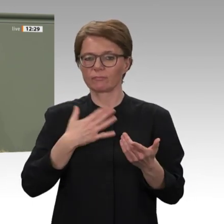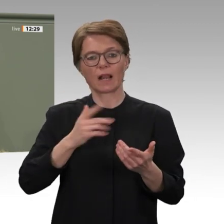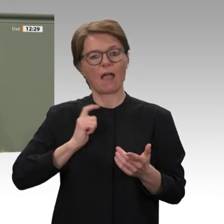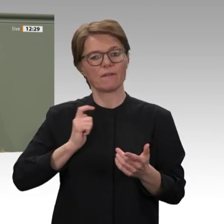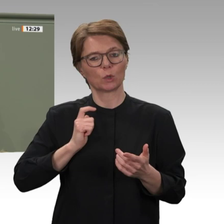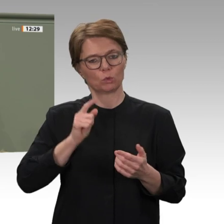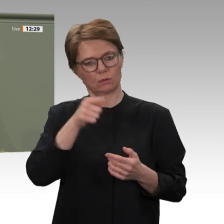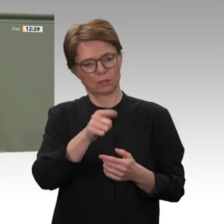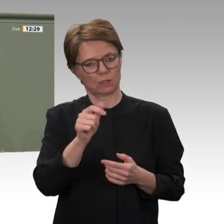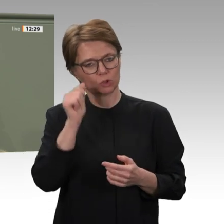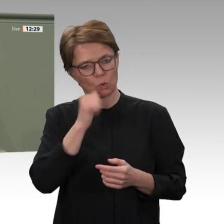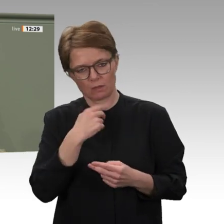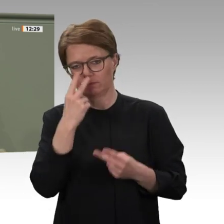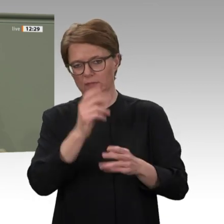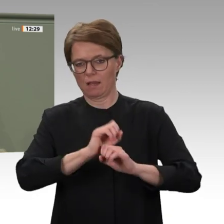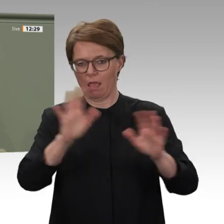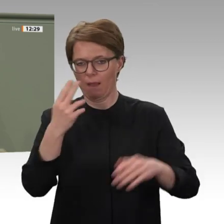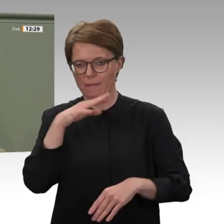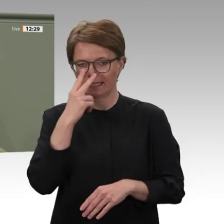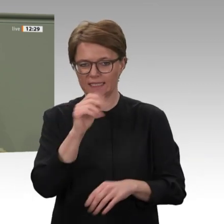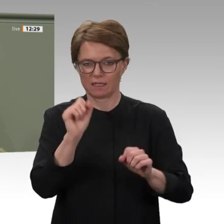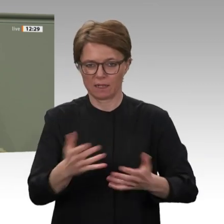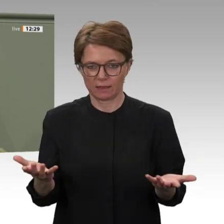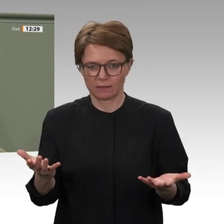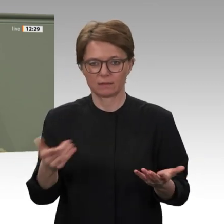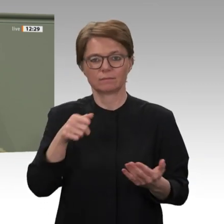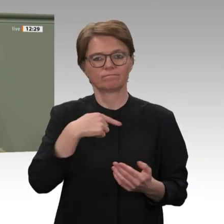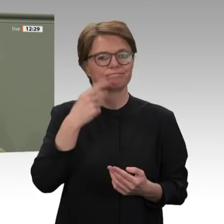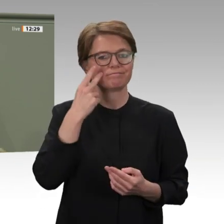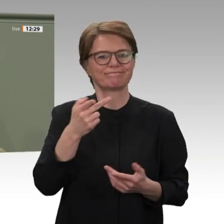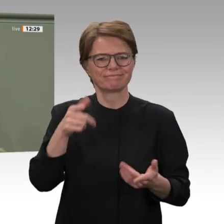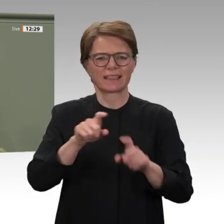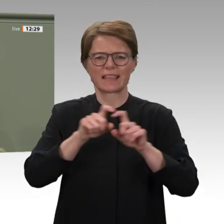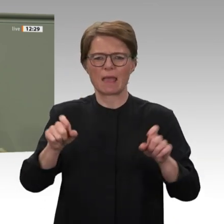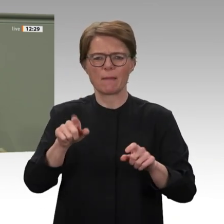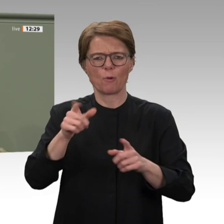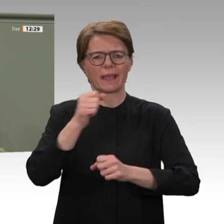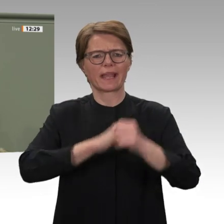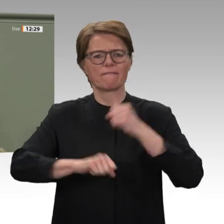Bürger zu schützen. Die Gewährleistung belastbarer staatlicher Strukturen werden